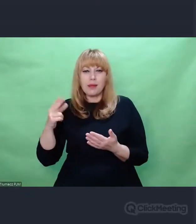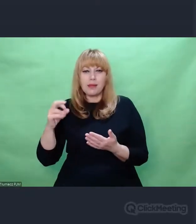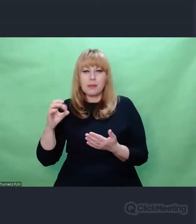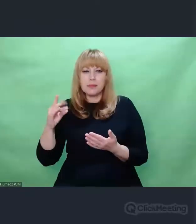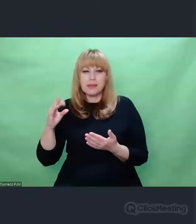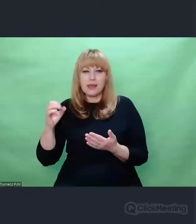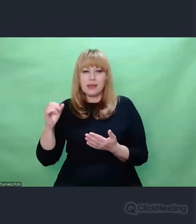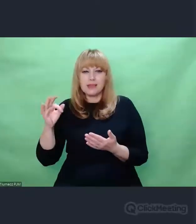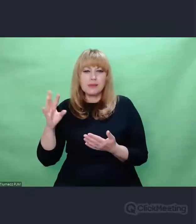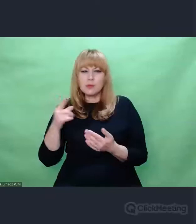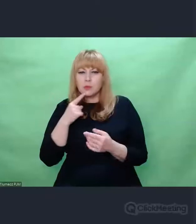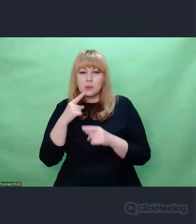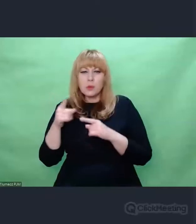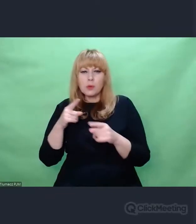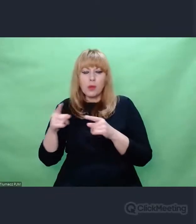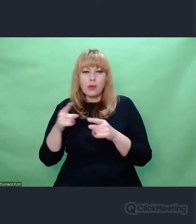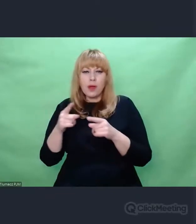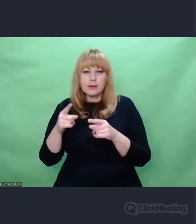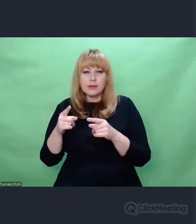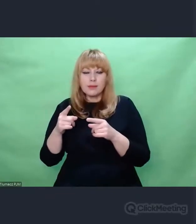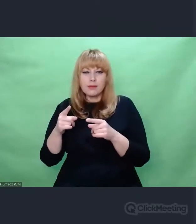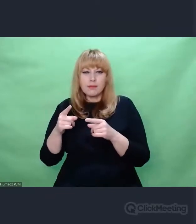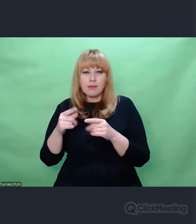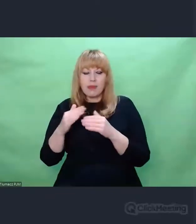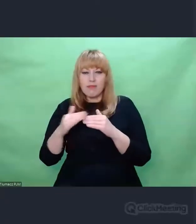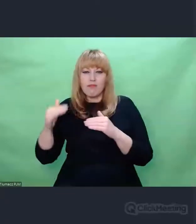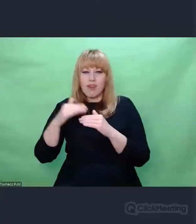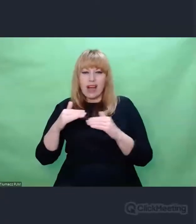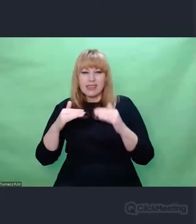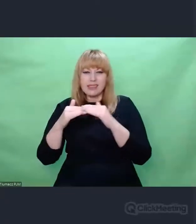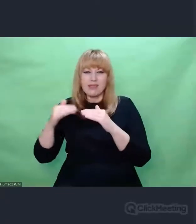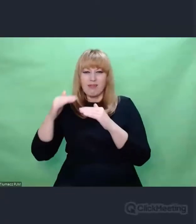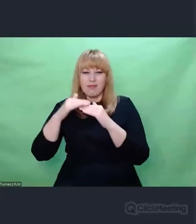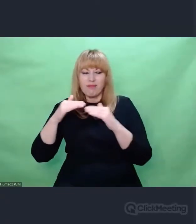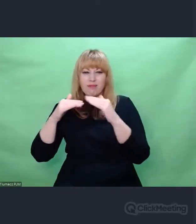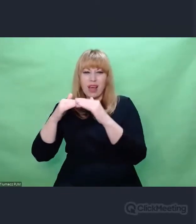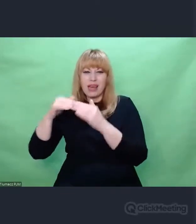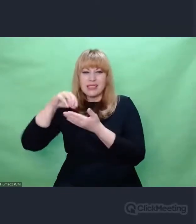na wpół, częściowo zatartym zapisem iluś informacji